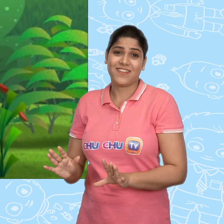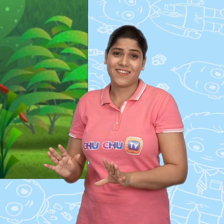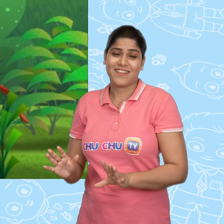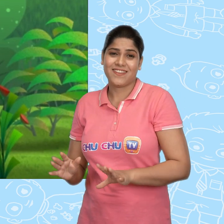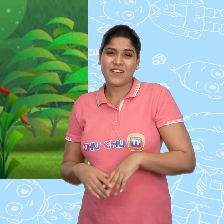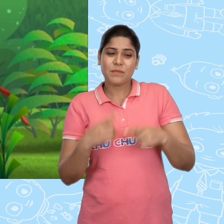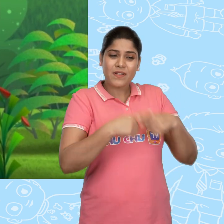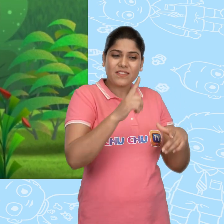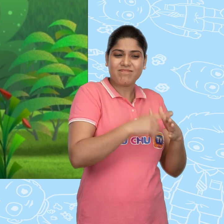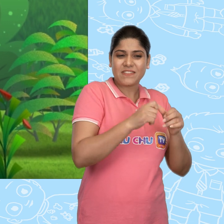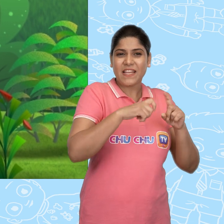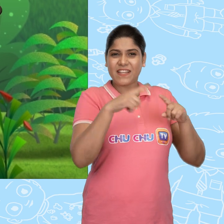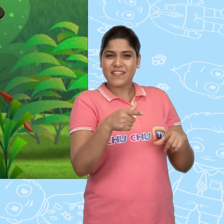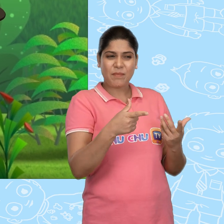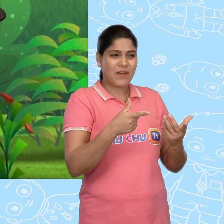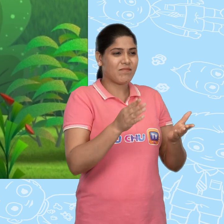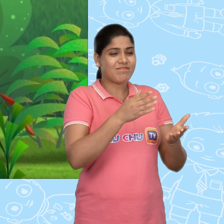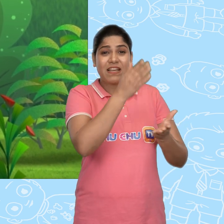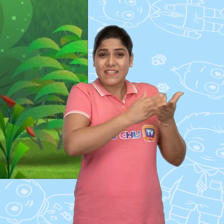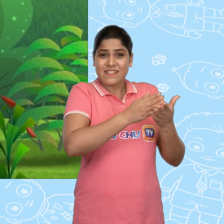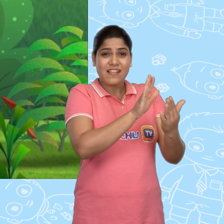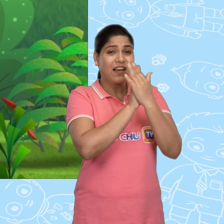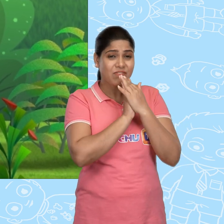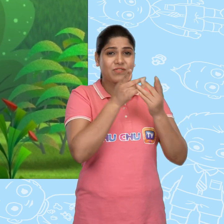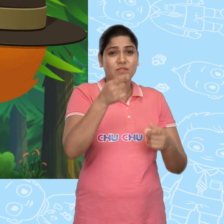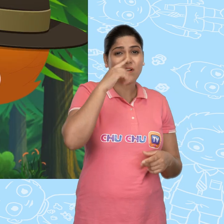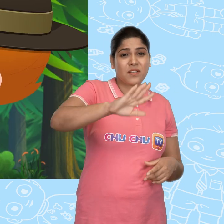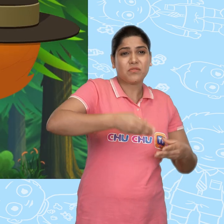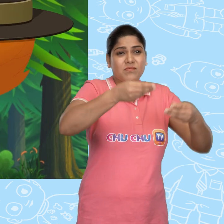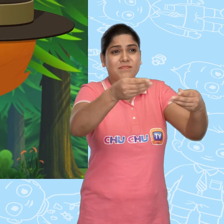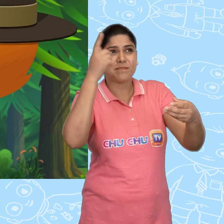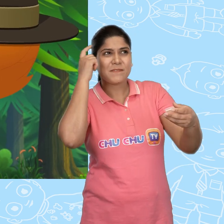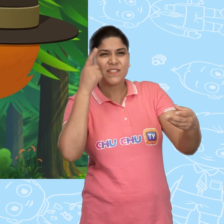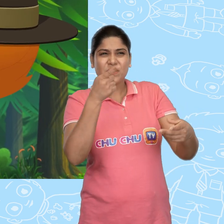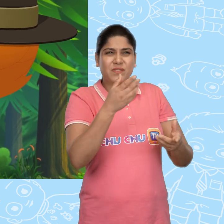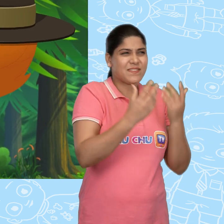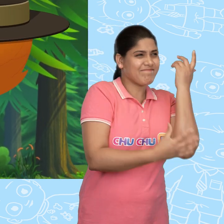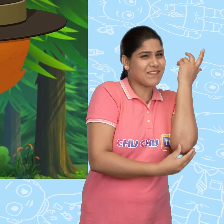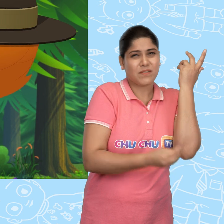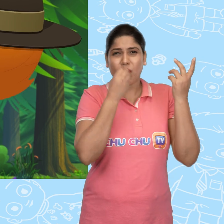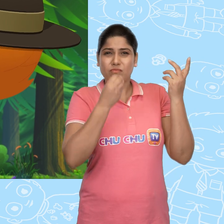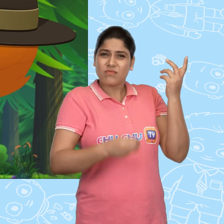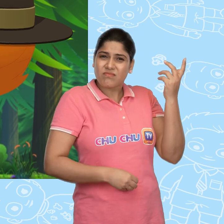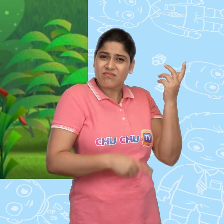पर Jack ने अपना sandwich उस लड़की को देने का सोचा. वो कितनी गरीब और भूखी लग रही है.